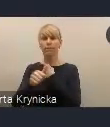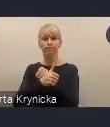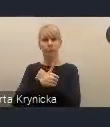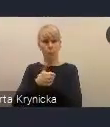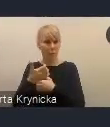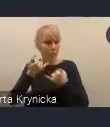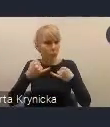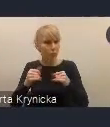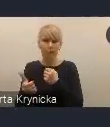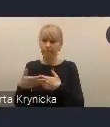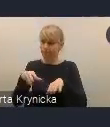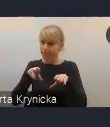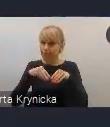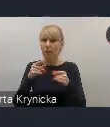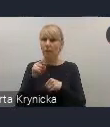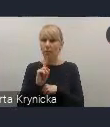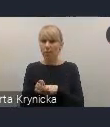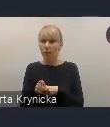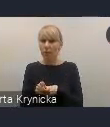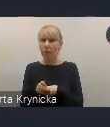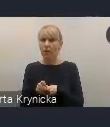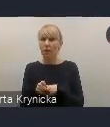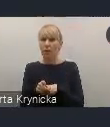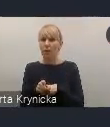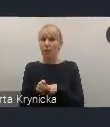Przedłożenie dokumentu Radzie Ministrów